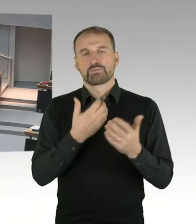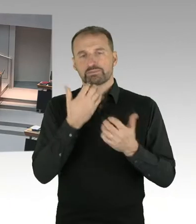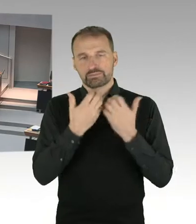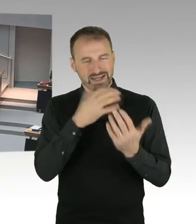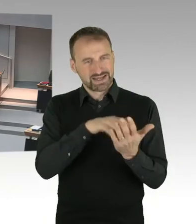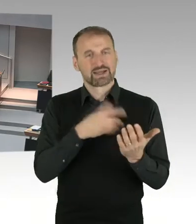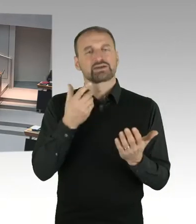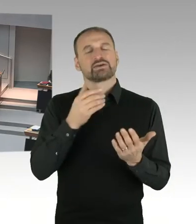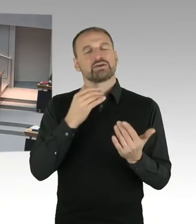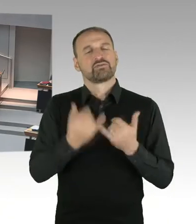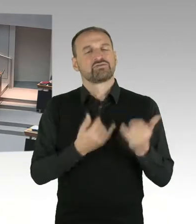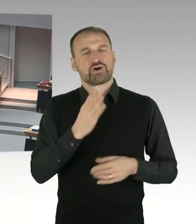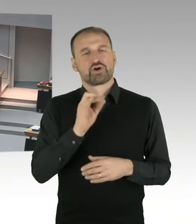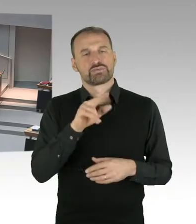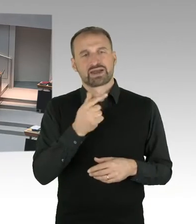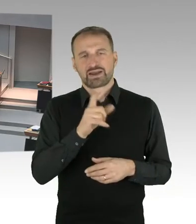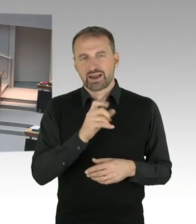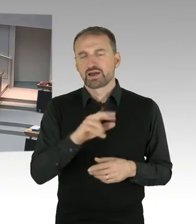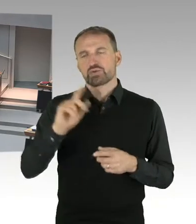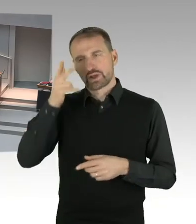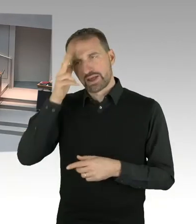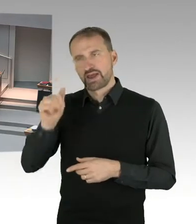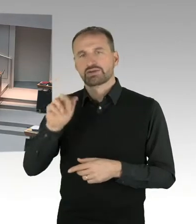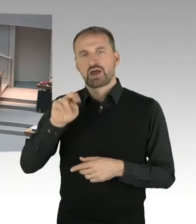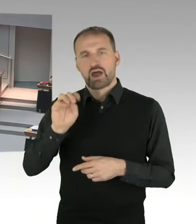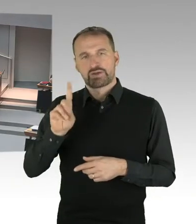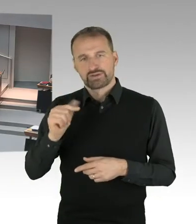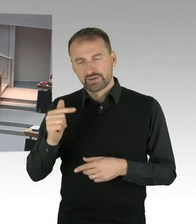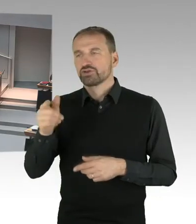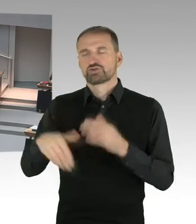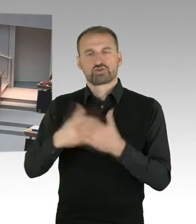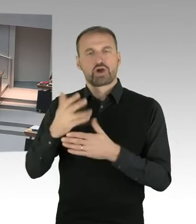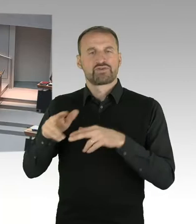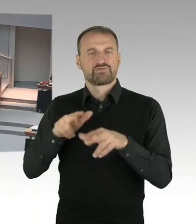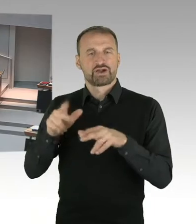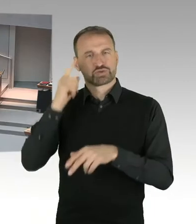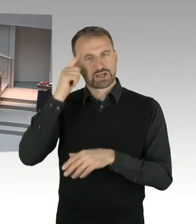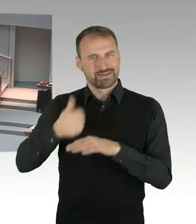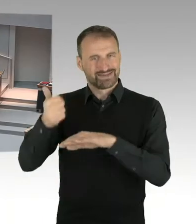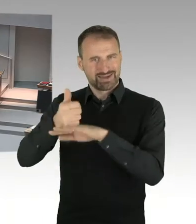beziehungsweise Befragungen von Mitarbeitern durchgeführt haben. Diese Berichte lagen dem Stiftungsrat vor.